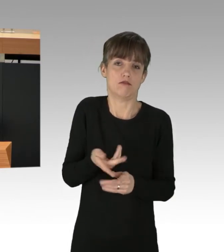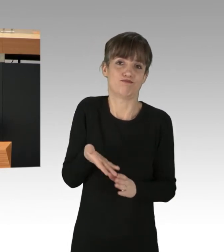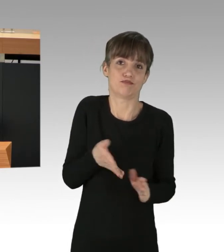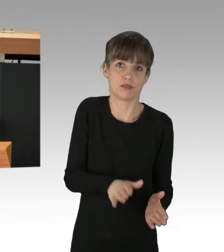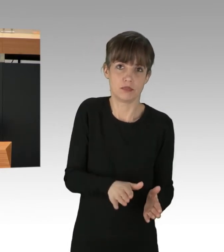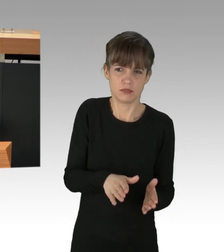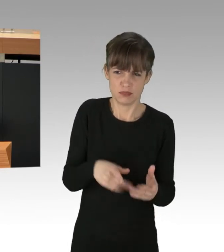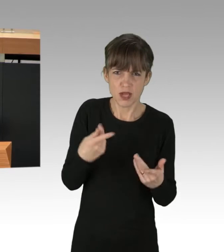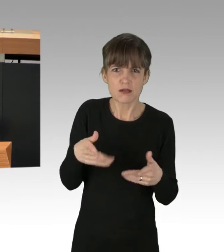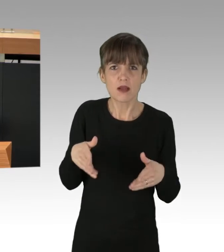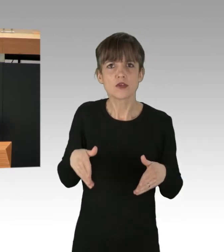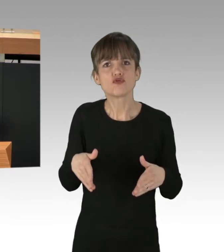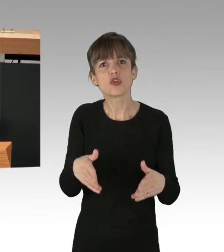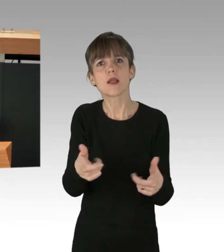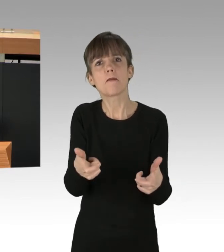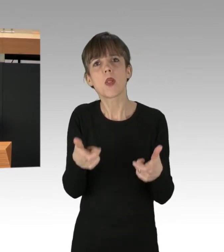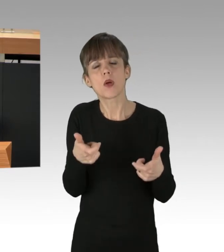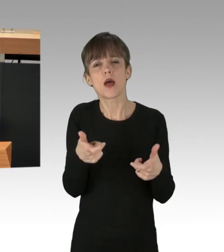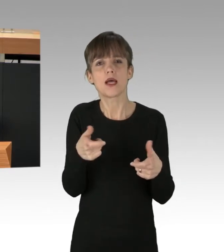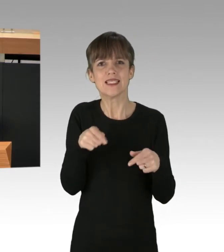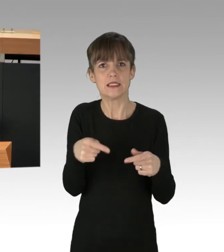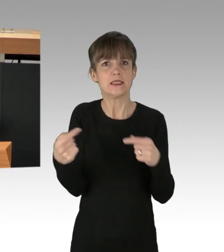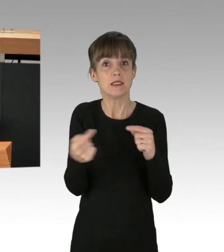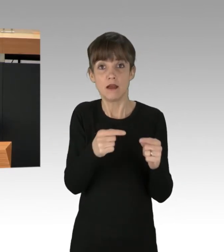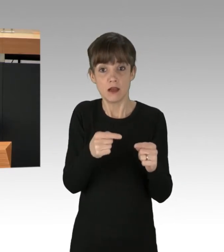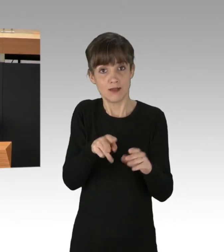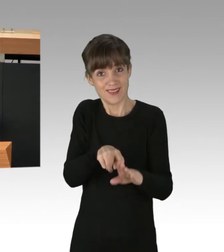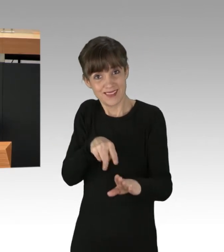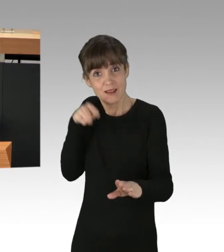sondern über ein globales Menschheitsproblem, die Klimakrise mit all ihren Folgen